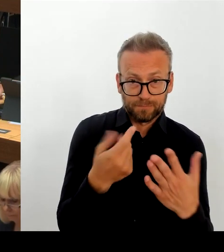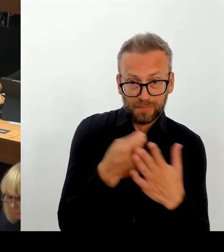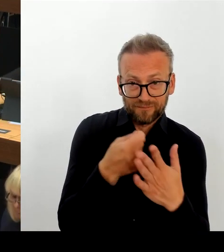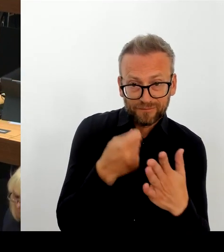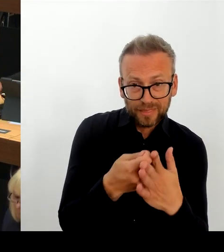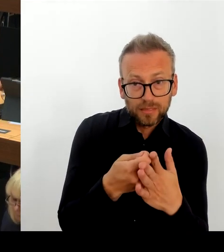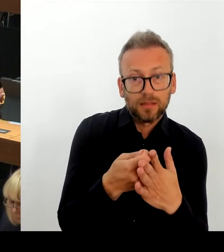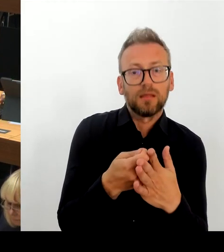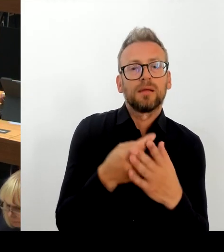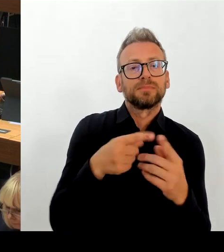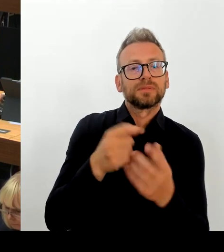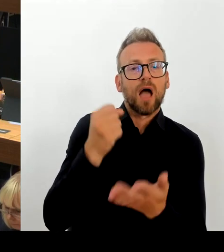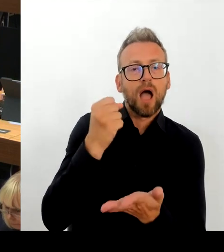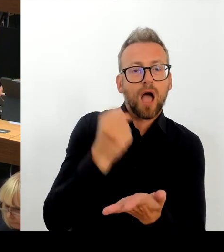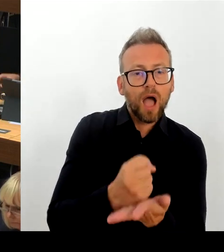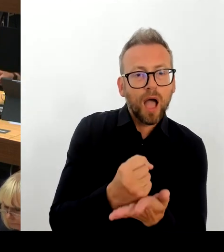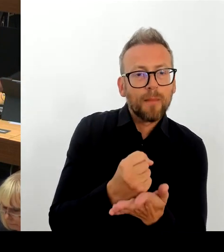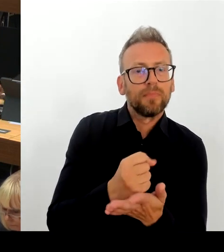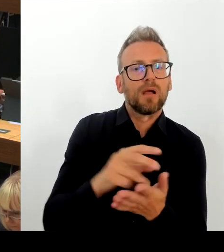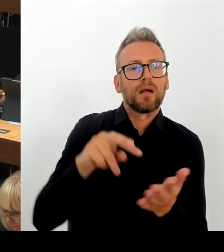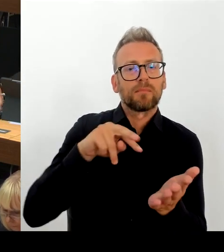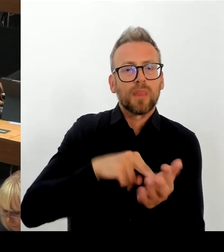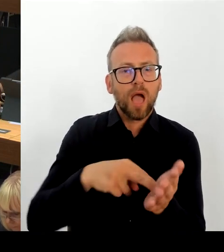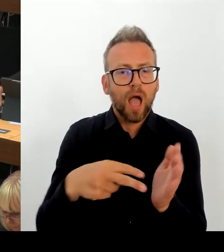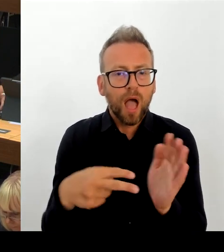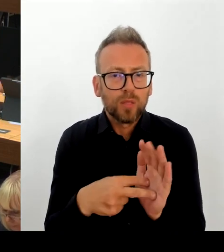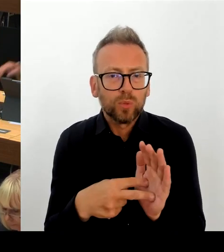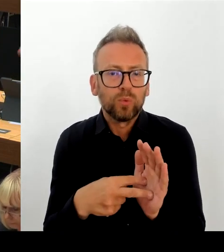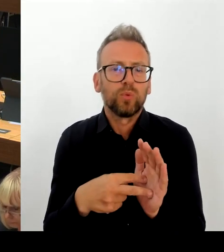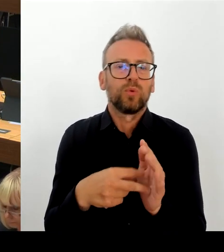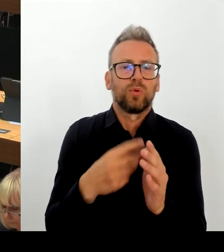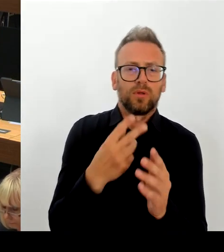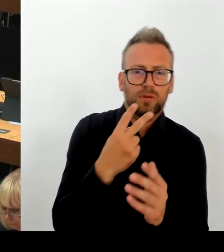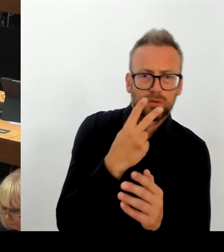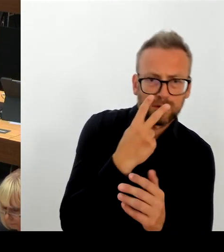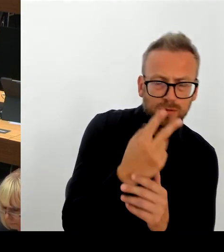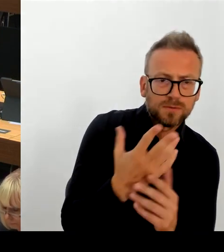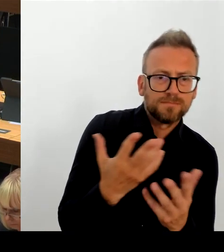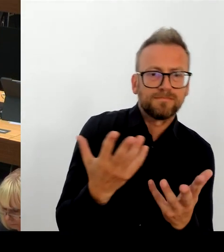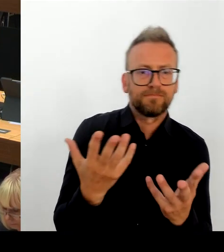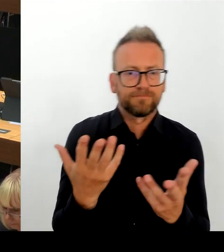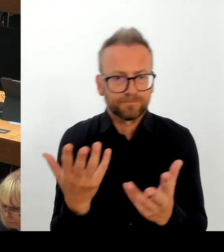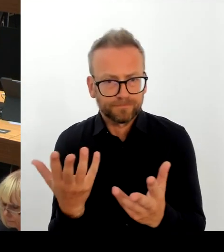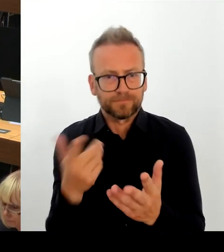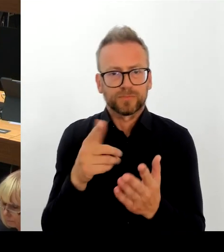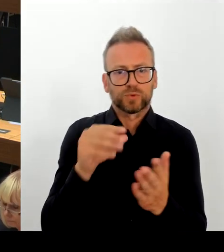weitere, mehrere 100 Schulplätze zur Verfügung zu stellen, die ausschließlich an den Planungsvorgaben scheitern.